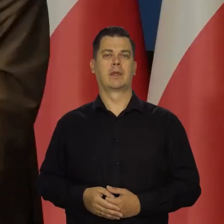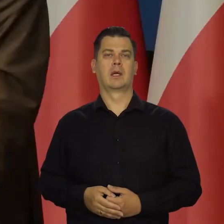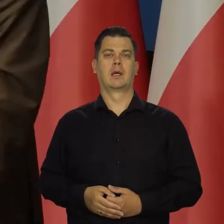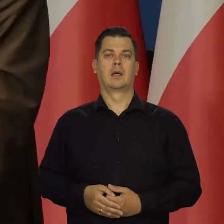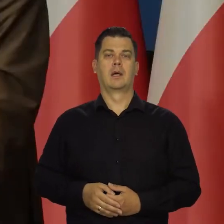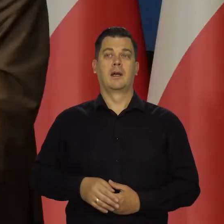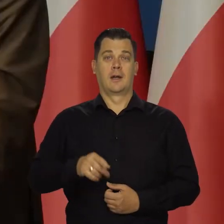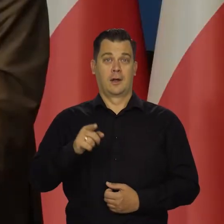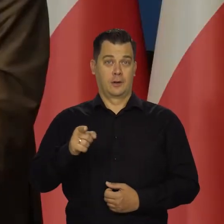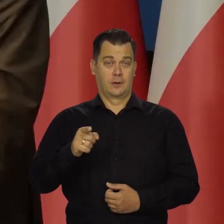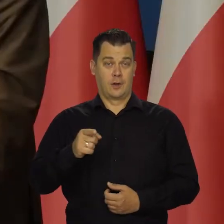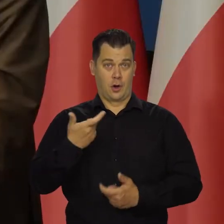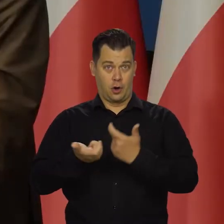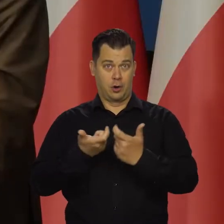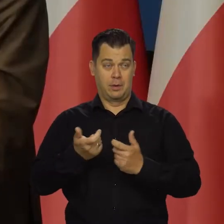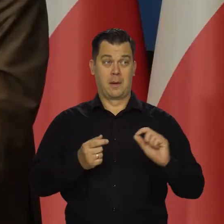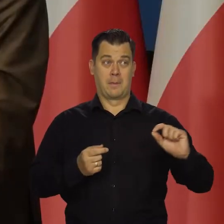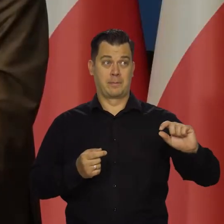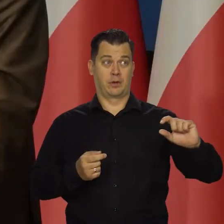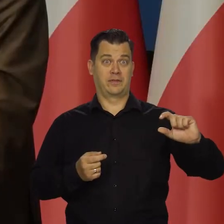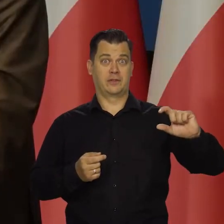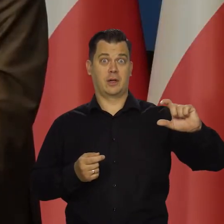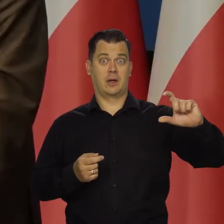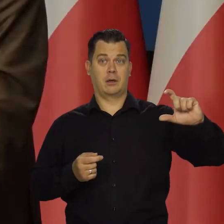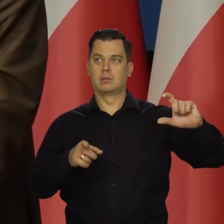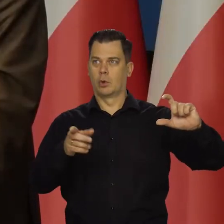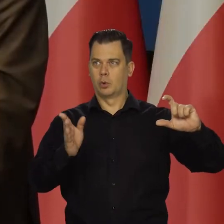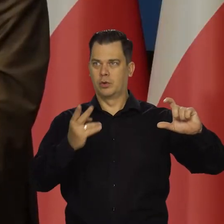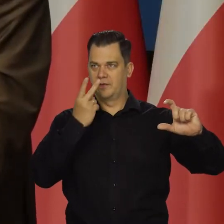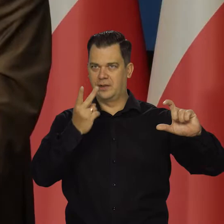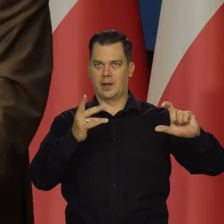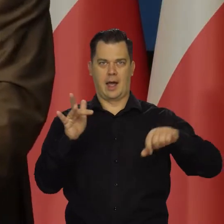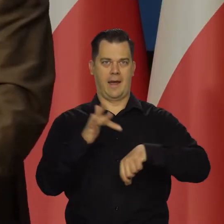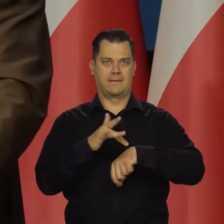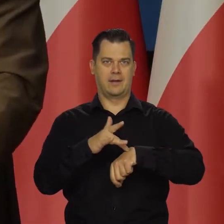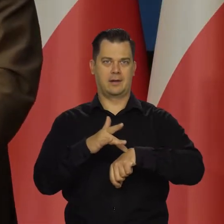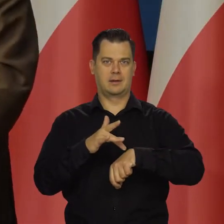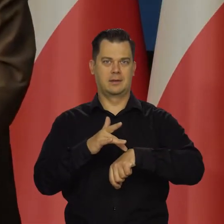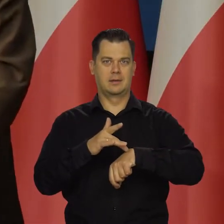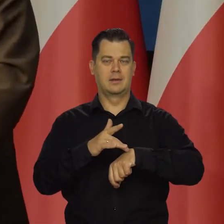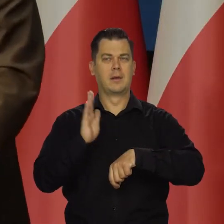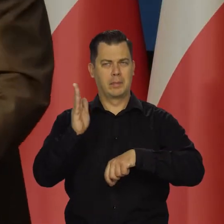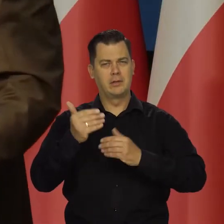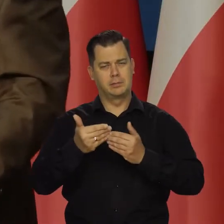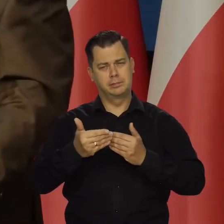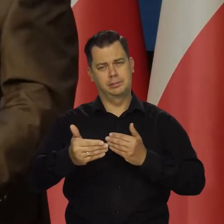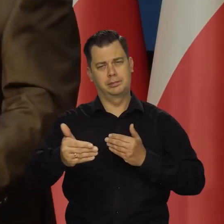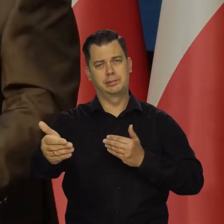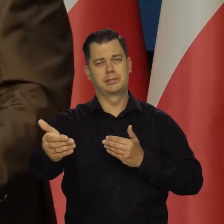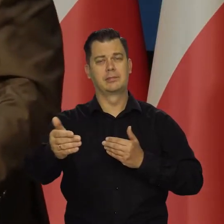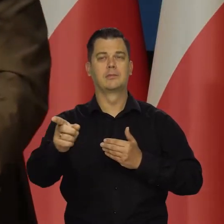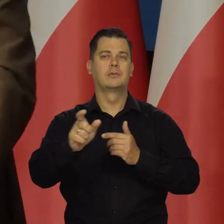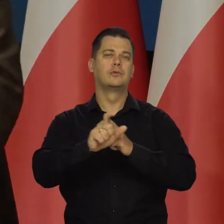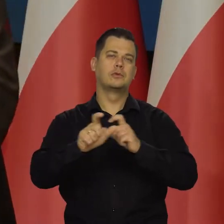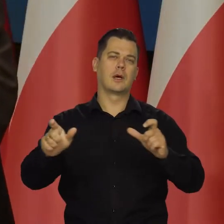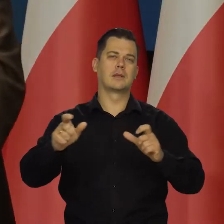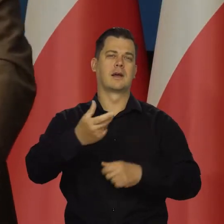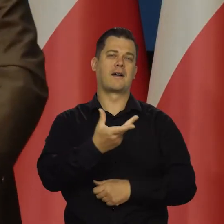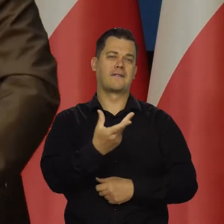Materializacja tych naszych podwyżek, Cały czas, jak mówiłem się dzieje, dokonuje i będzie się dokonywała w najbliższych kolejnych kwartałach